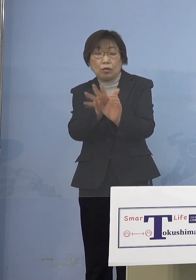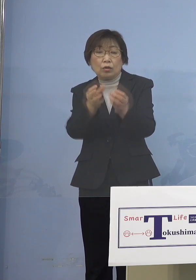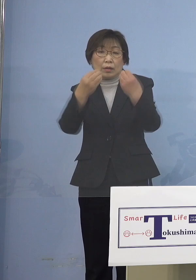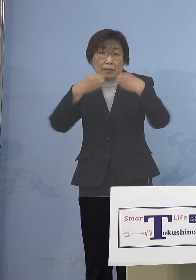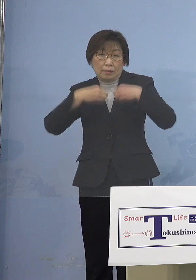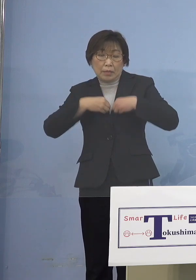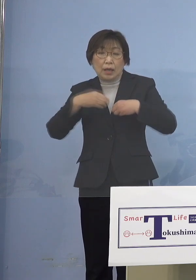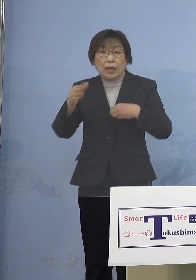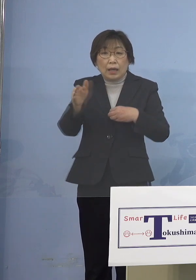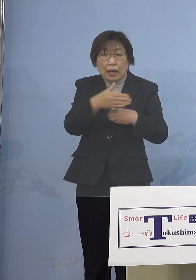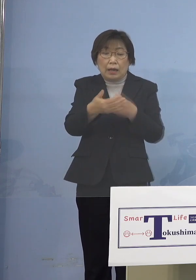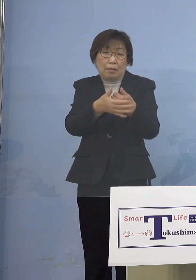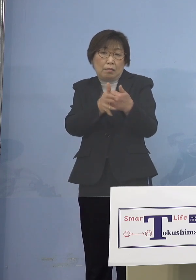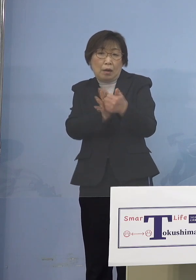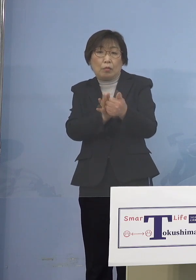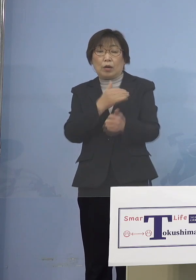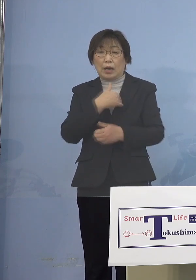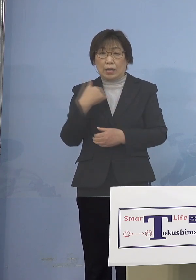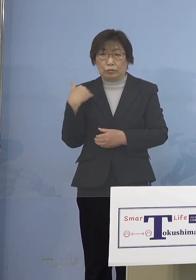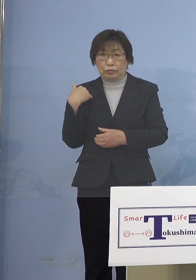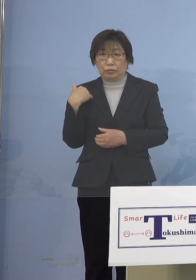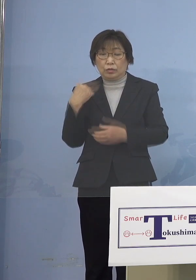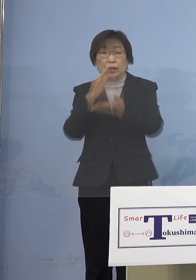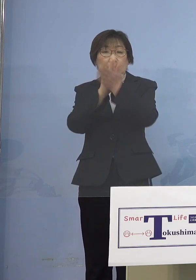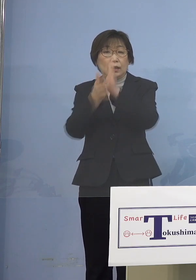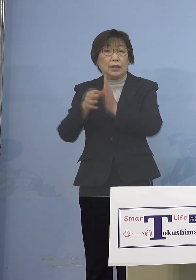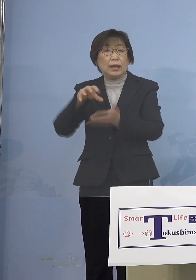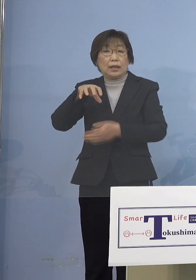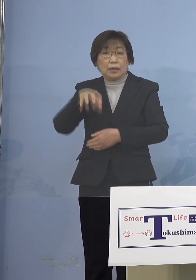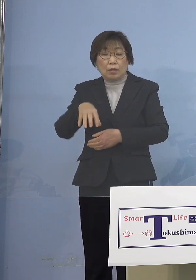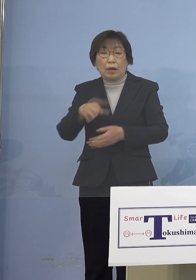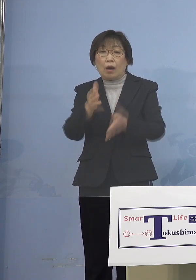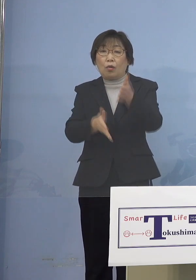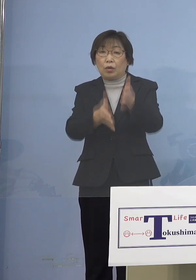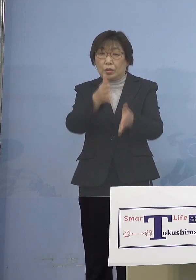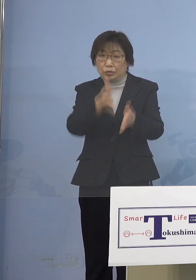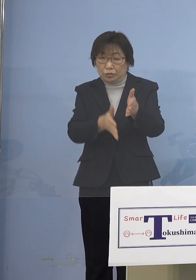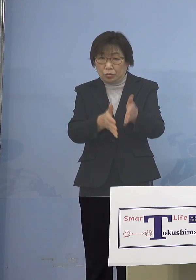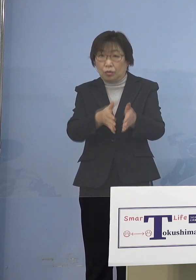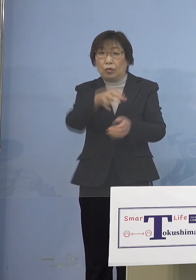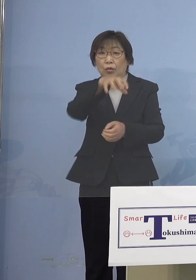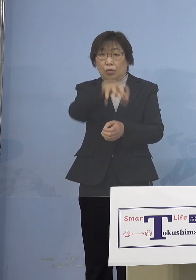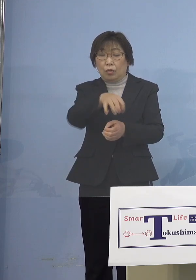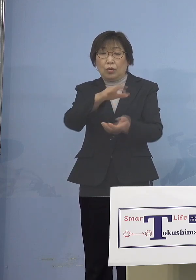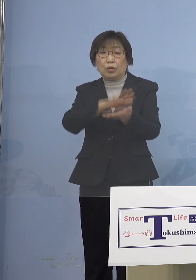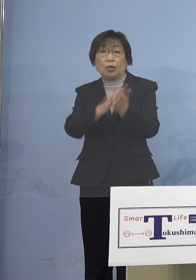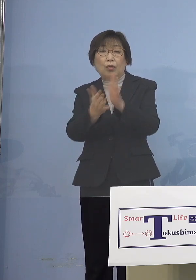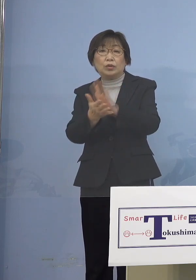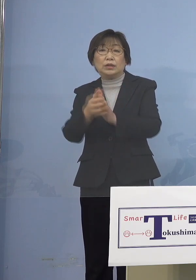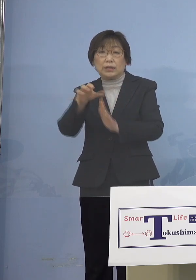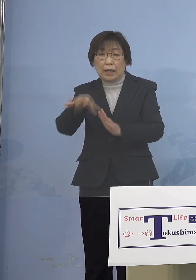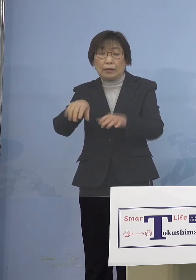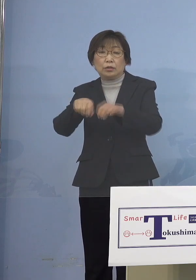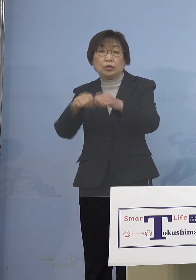そこで県では保育施設、幼稚園 障がい児施設などを利用する